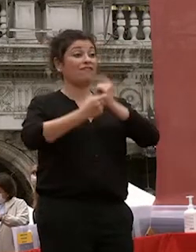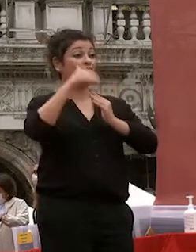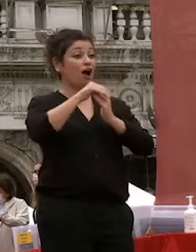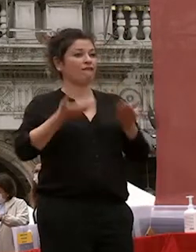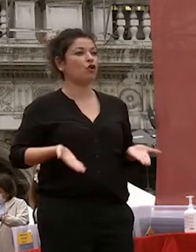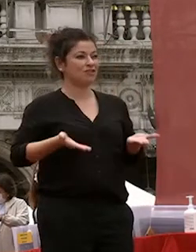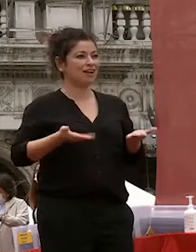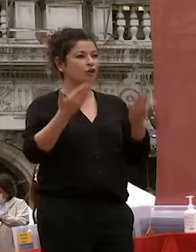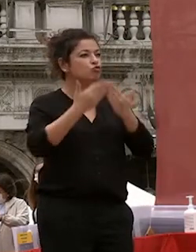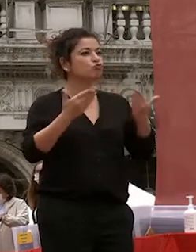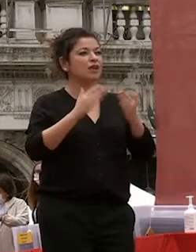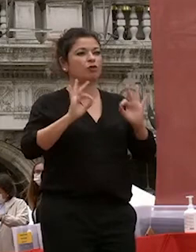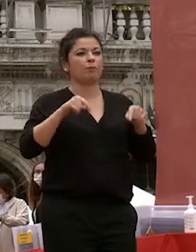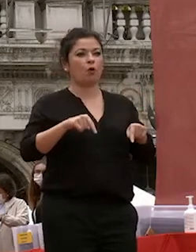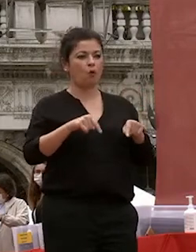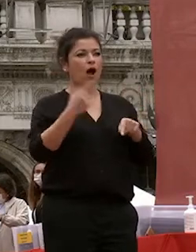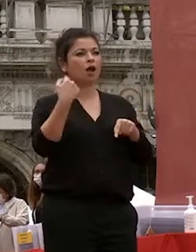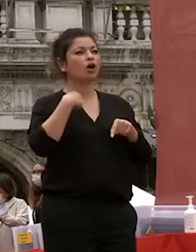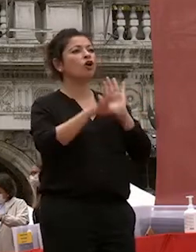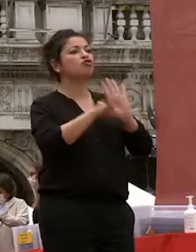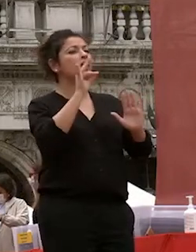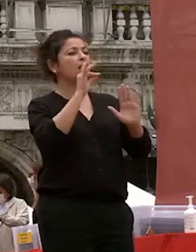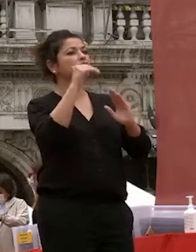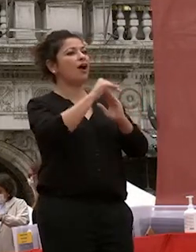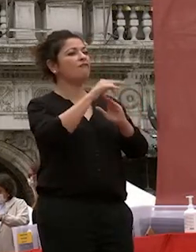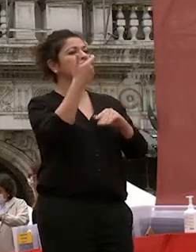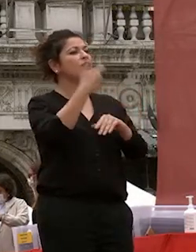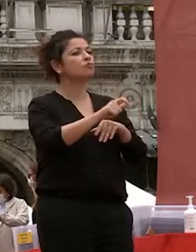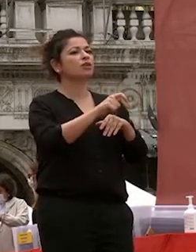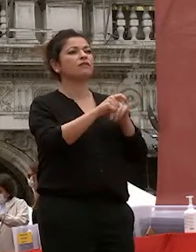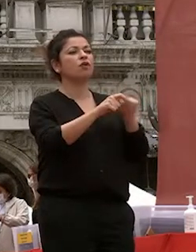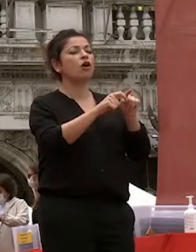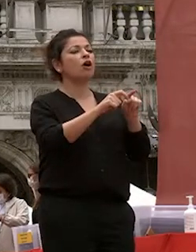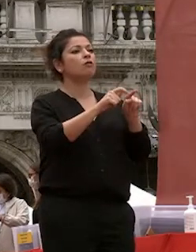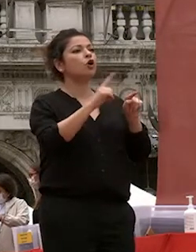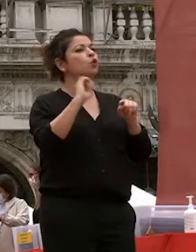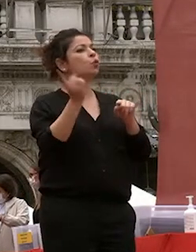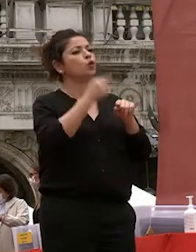a ca foscari e ho scelto ca foscari perché era nota per le lingue e